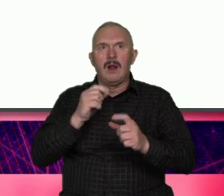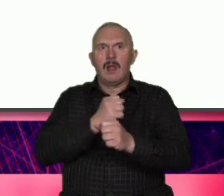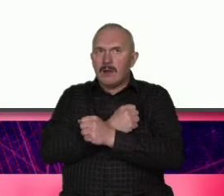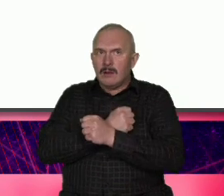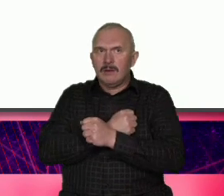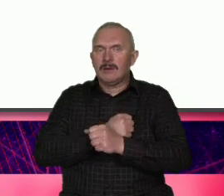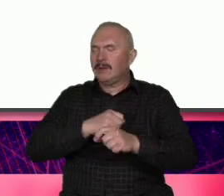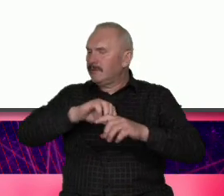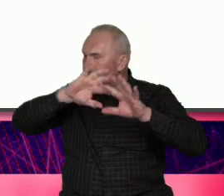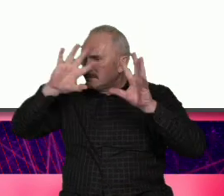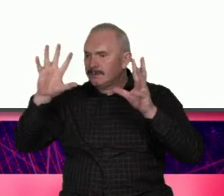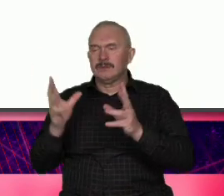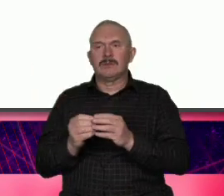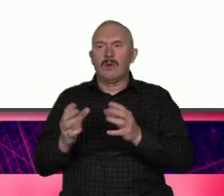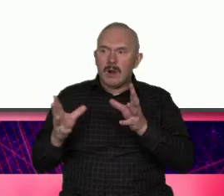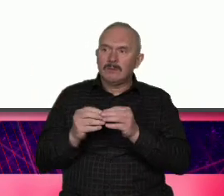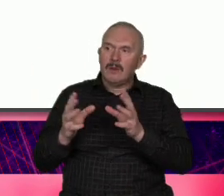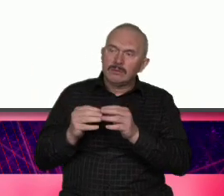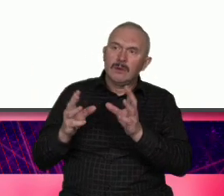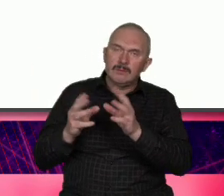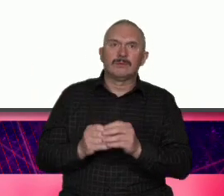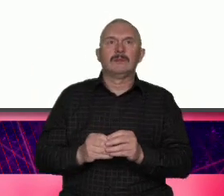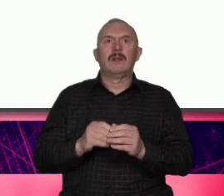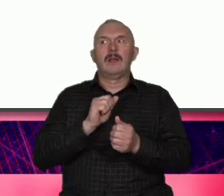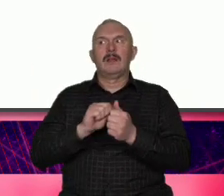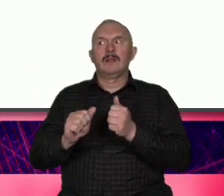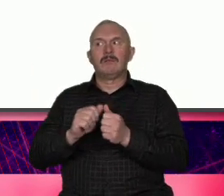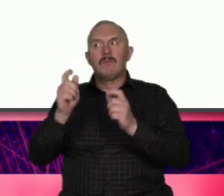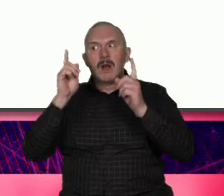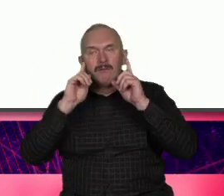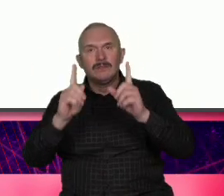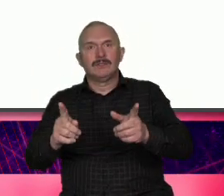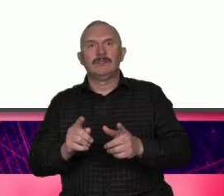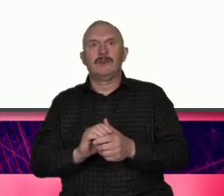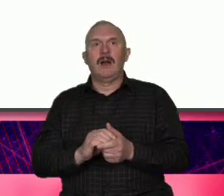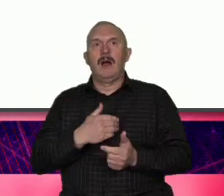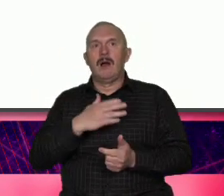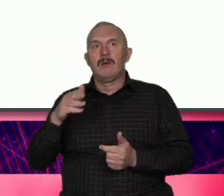konsekwencjami jest oryginalna i prawdziwa My kochamy to miasto ale to